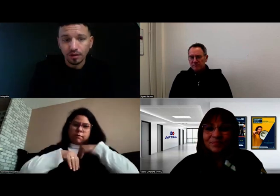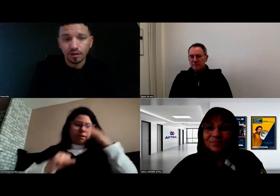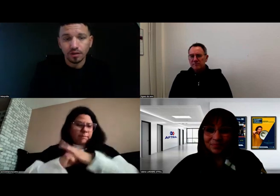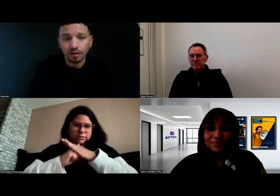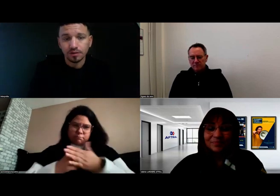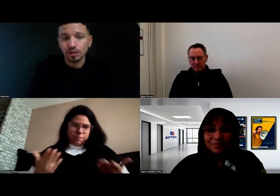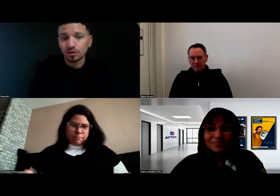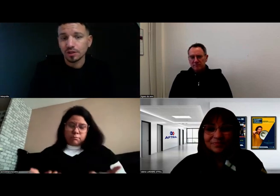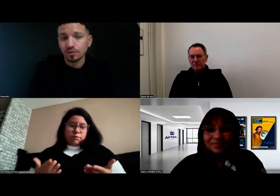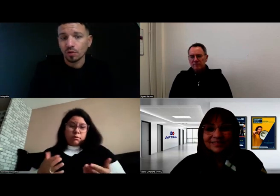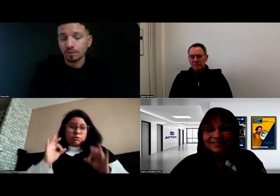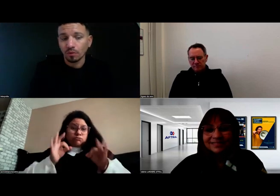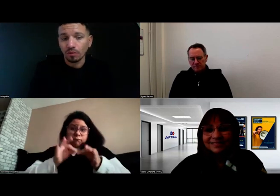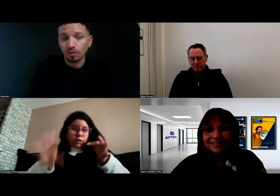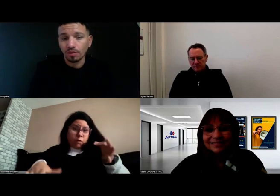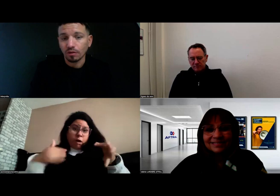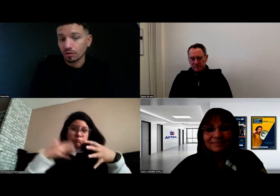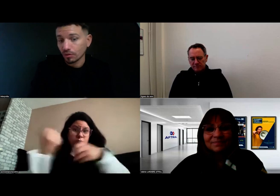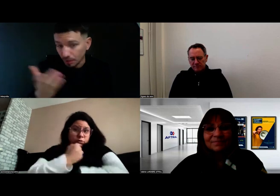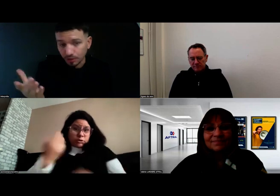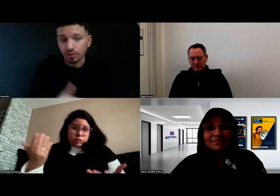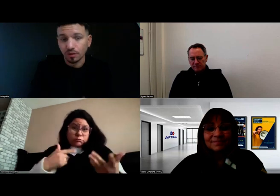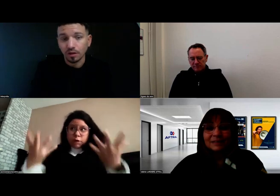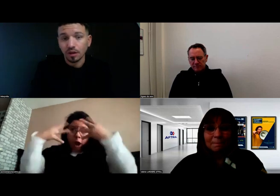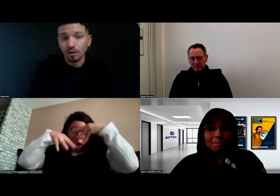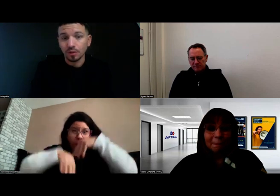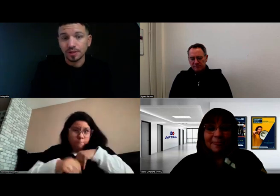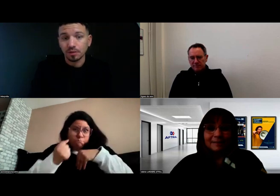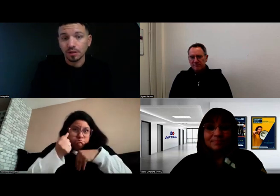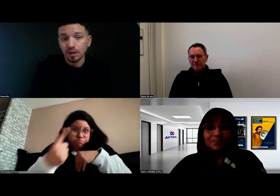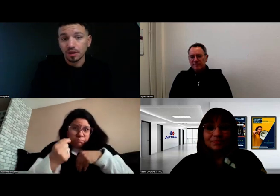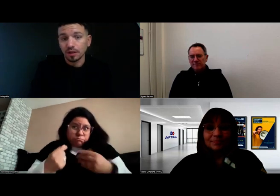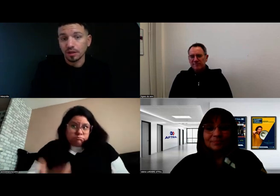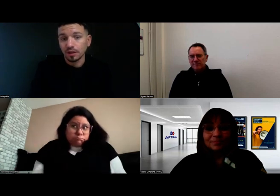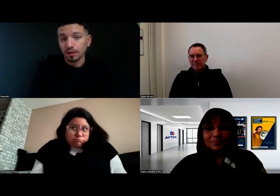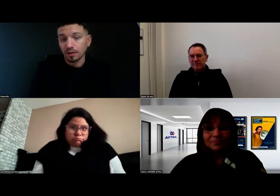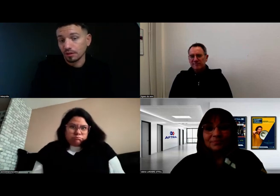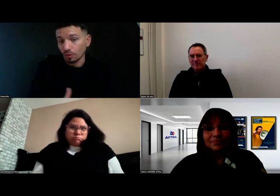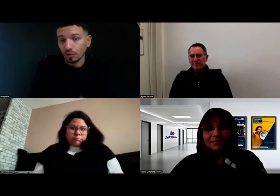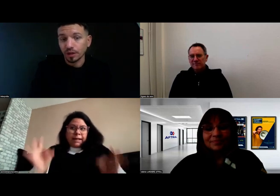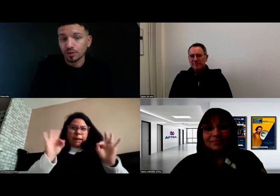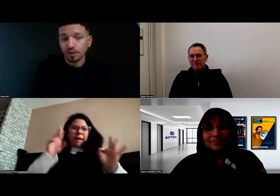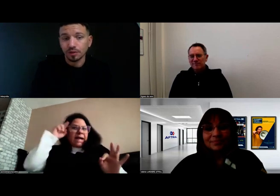ce sont des choses qui sont tout à fait possibles et qu'on peut réussir.